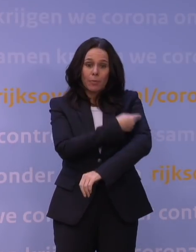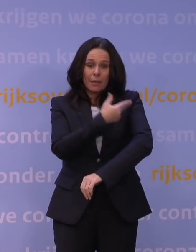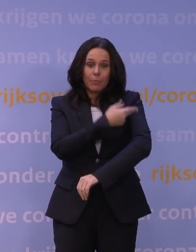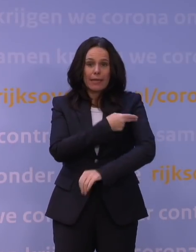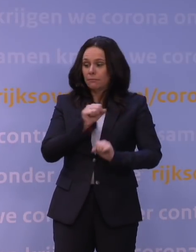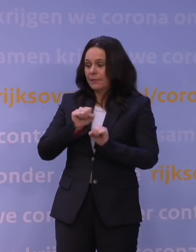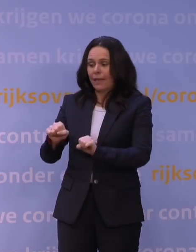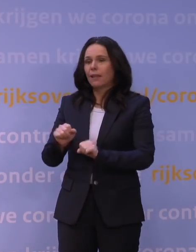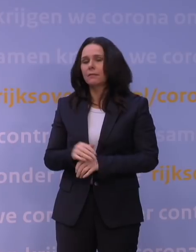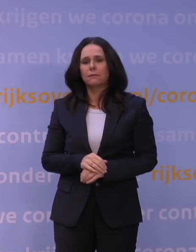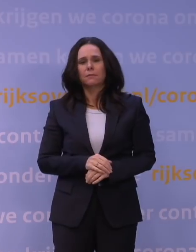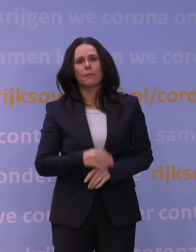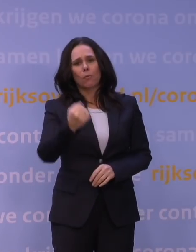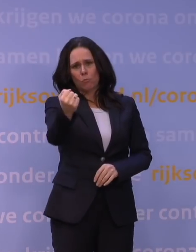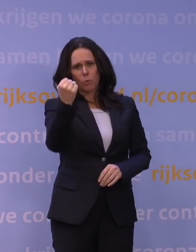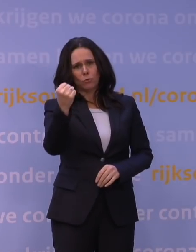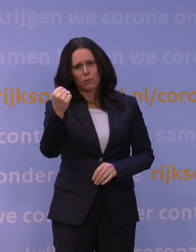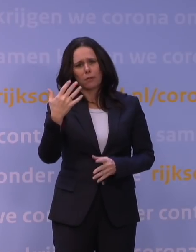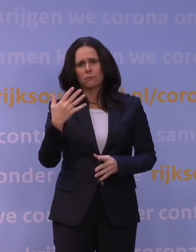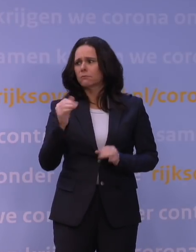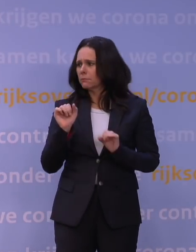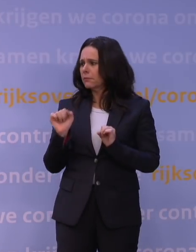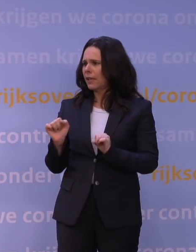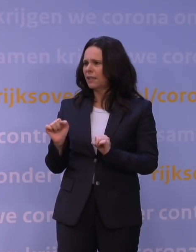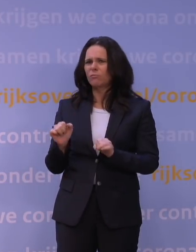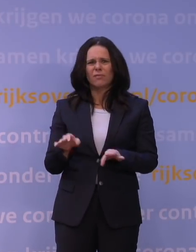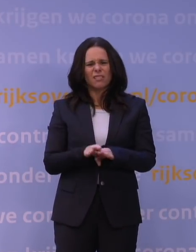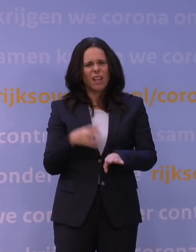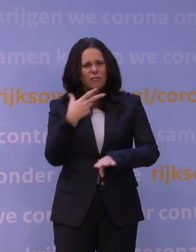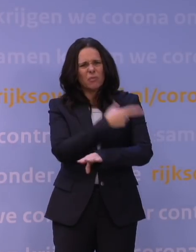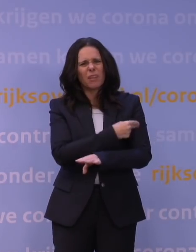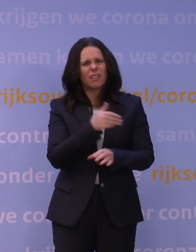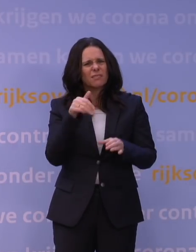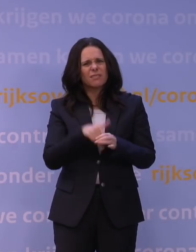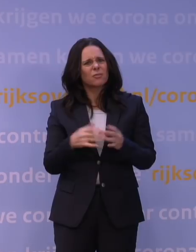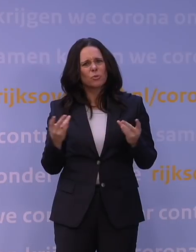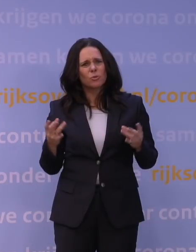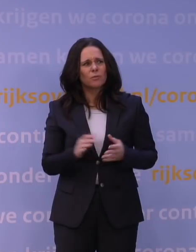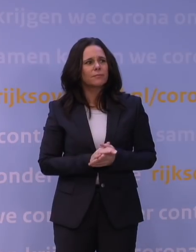maar een booster dan weer wel terwijl dat dezelfde prik is. Hoe zit dat? Ja, dat is een hele interessante vraag.